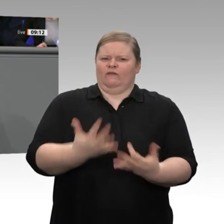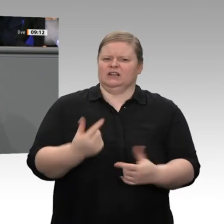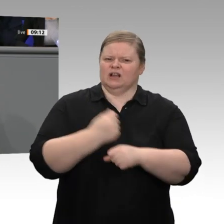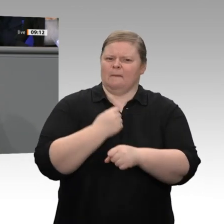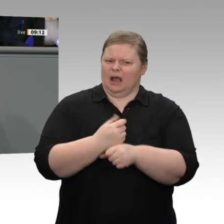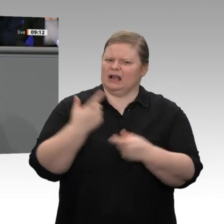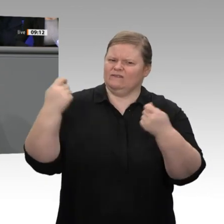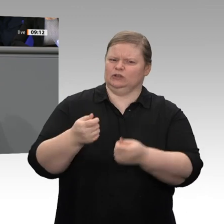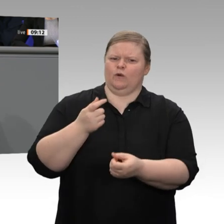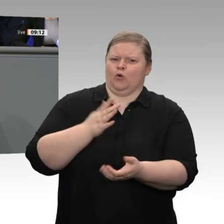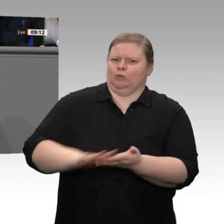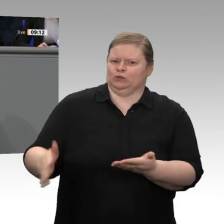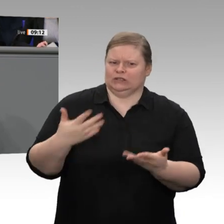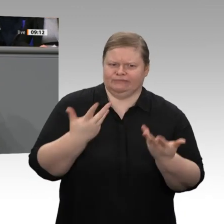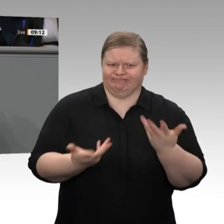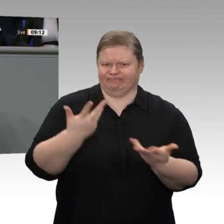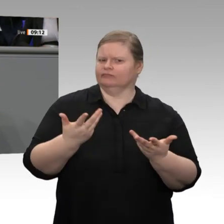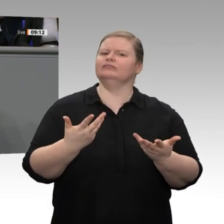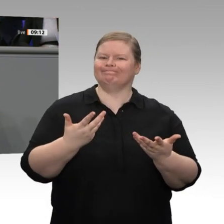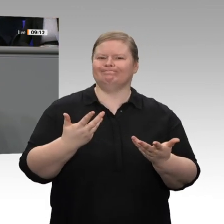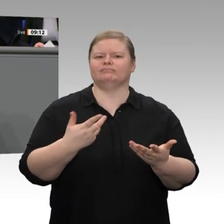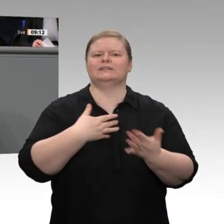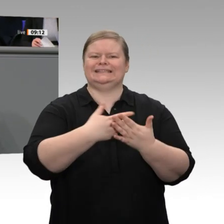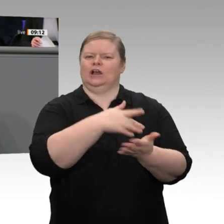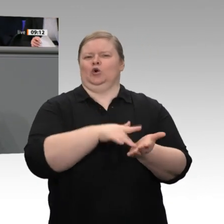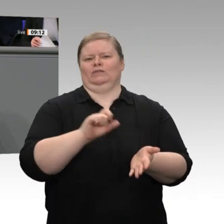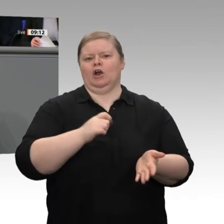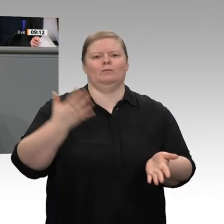könnt ihr uns denn garantieren, dass diese Rahmenbedingungen gleich bleiben?